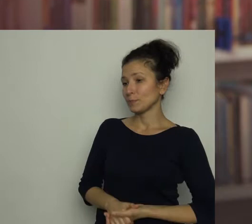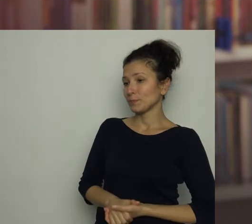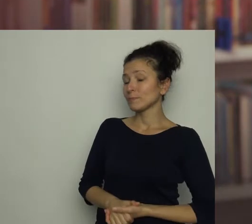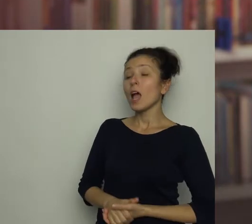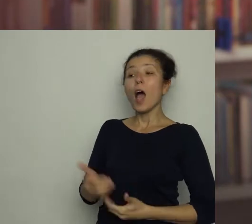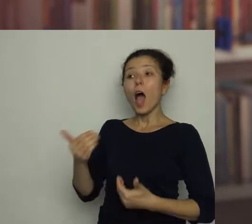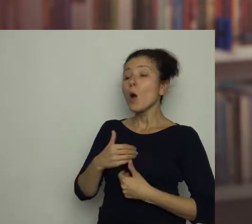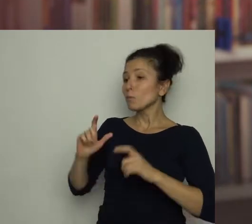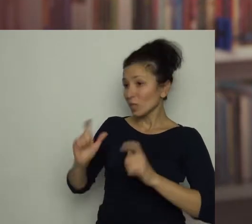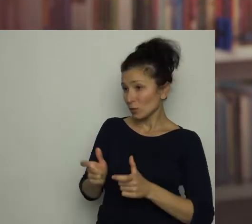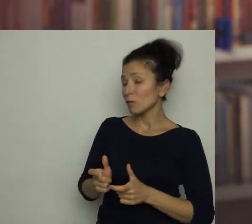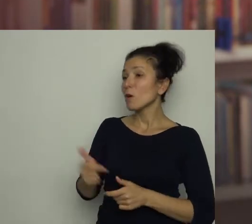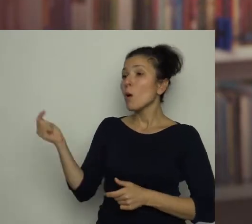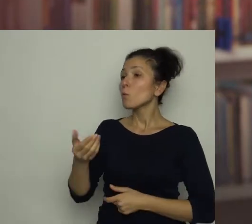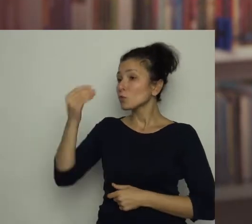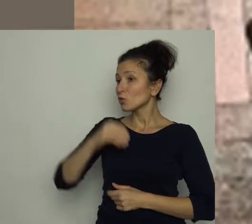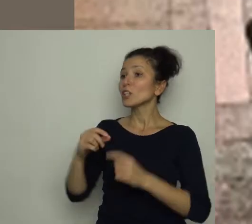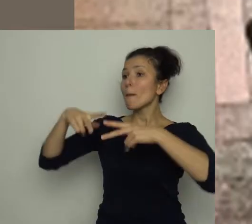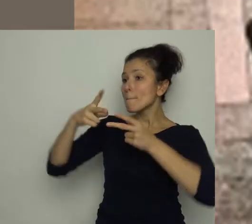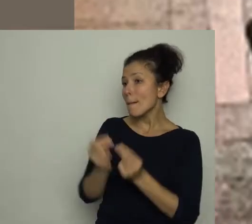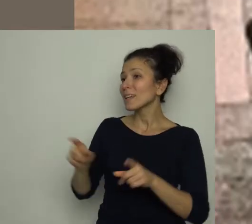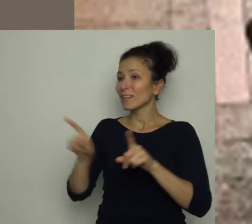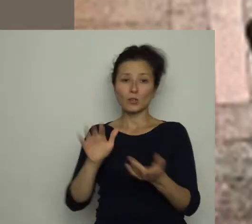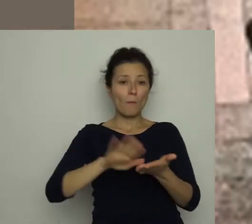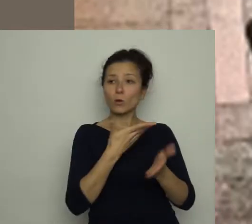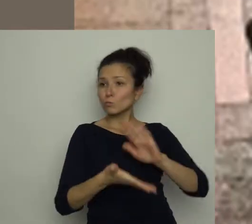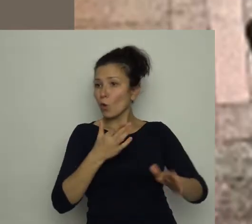A u mnie oznacza zjedzenie papryki i posprzątanie po meczu, jasne?